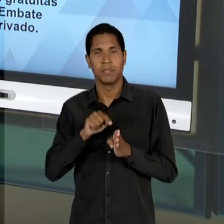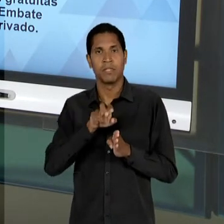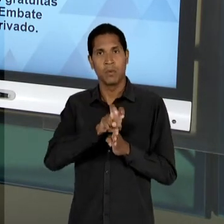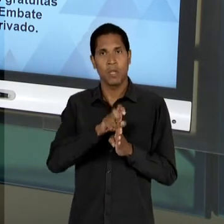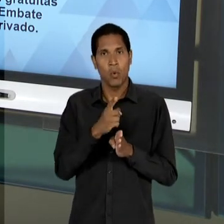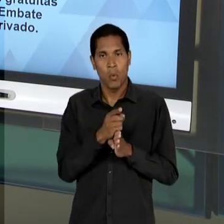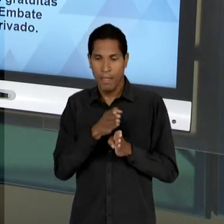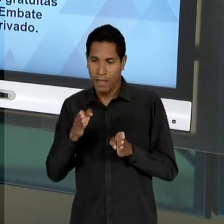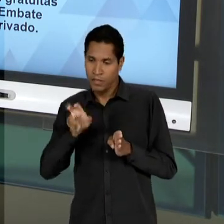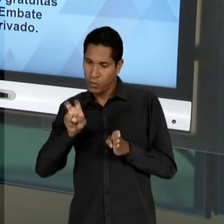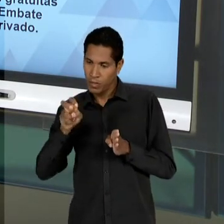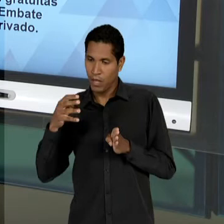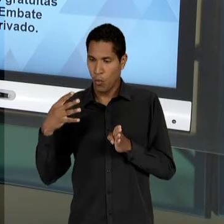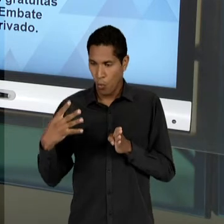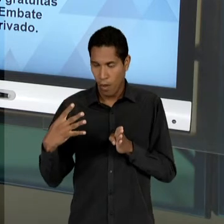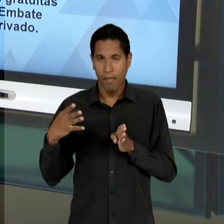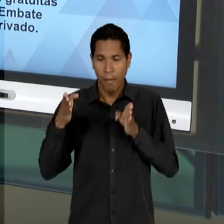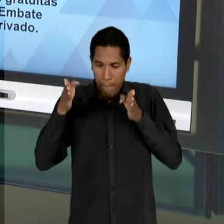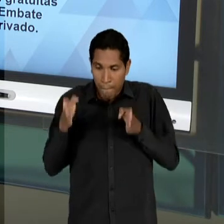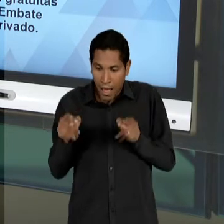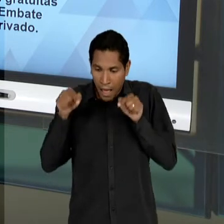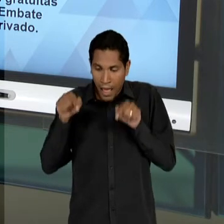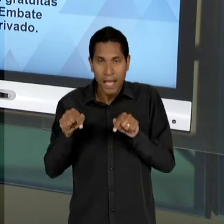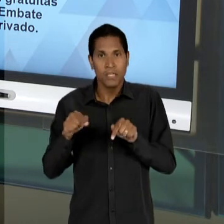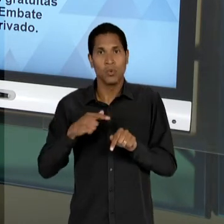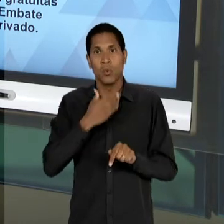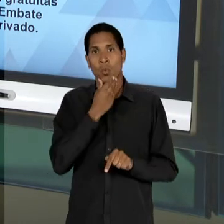PERÍODO, CARLOS LACERDA VAI SE BATER FRONTALMENTE